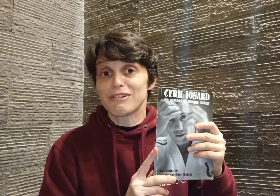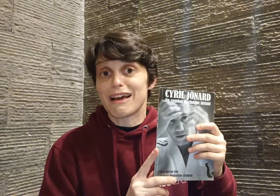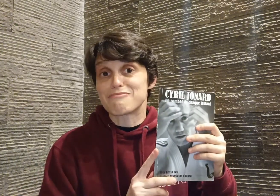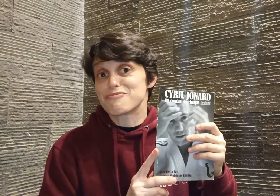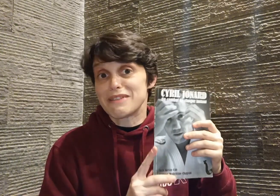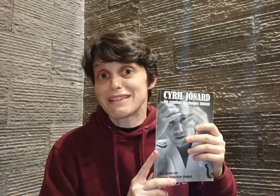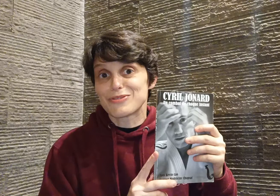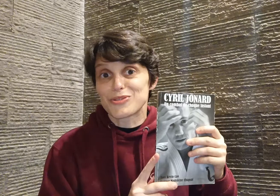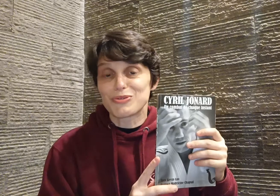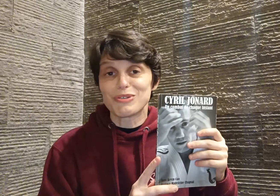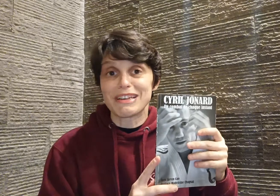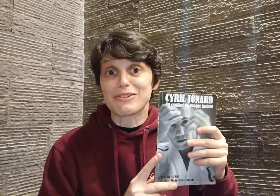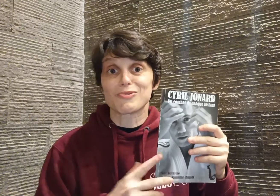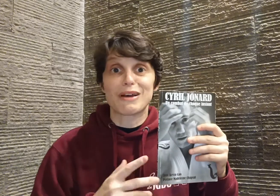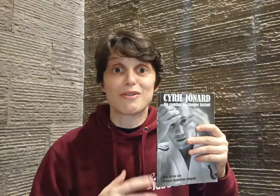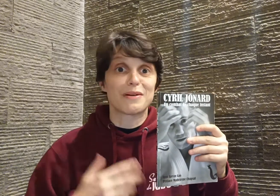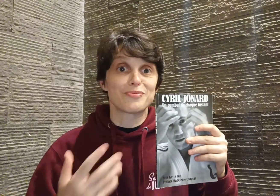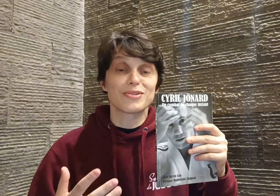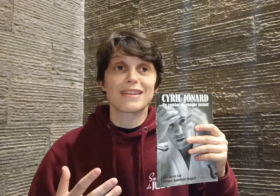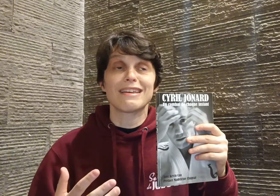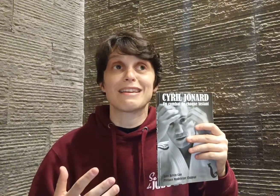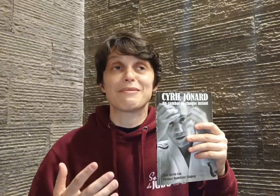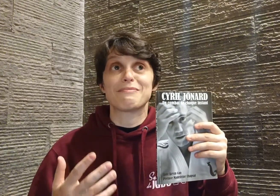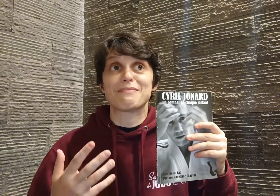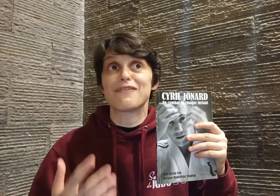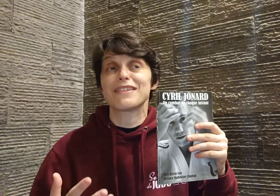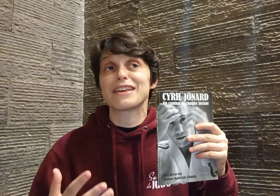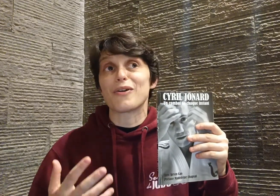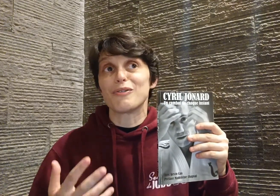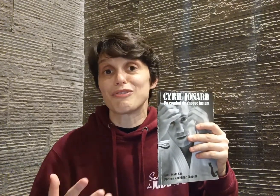est la plus belle des leçons et qui, en tous cas, moi, m'a boostée et m'a fait dire, au final,